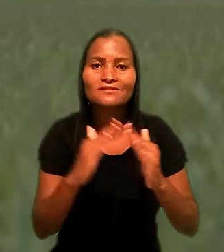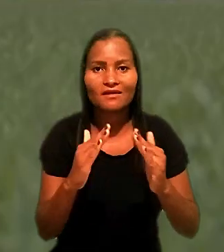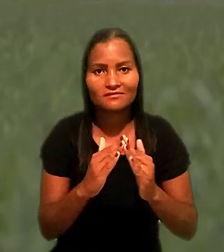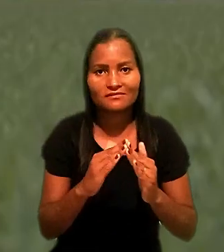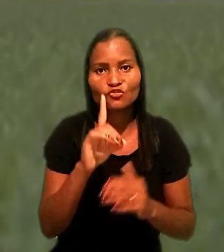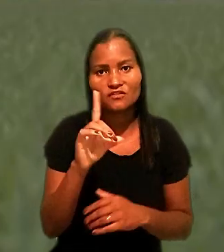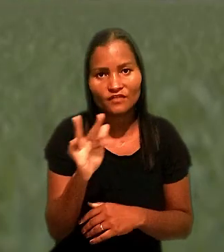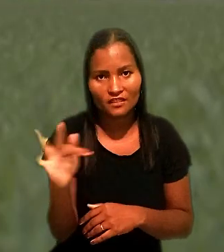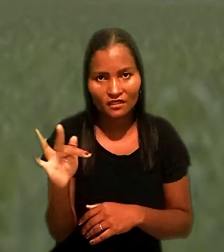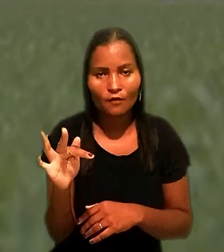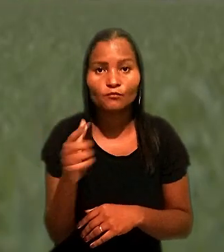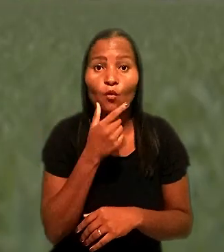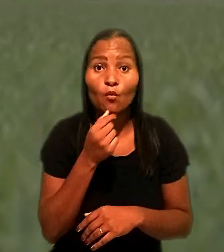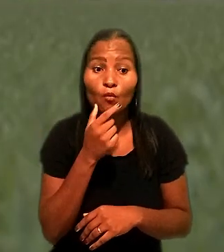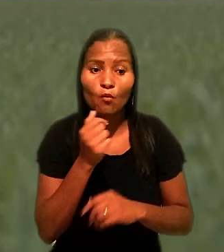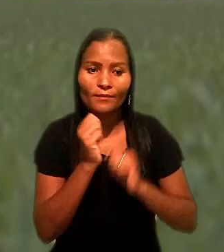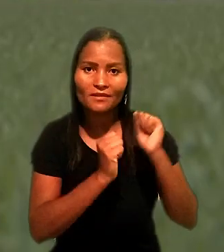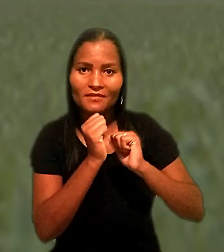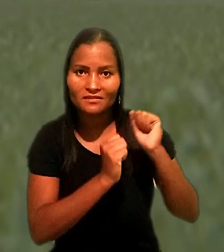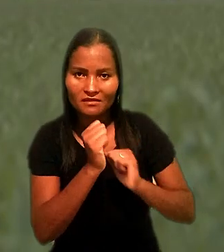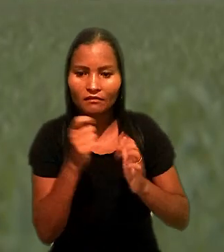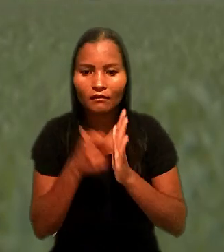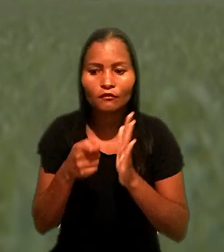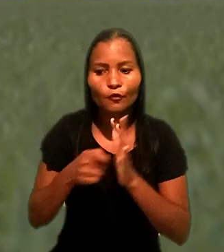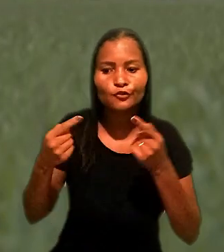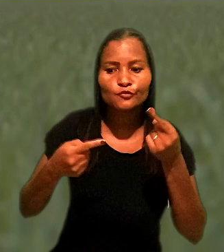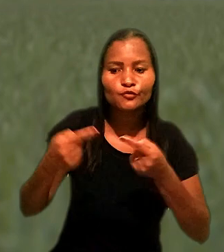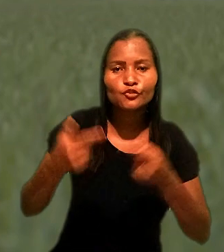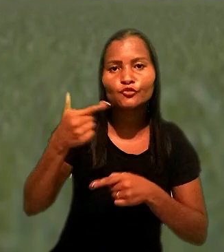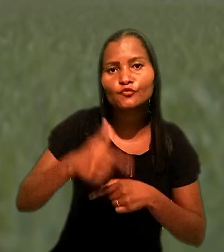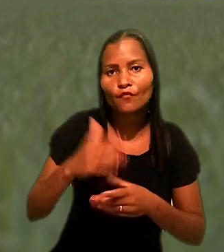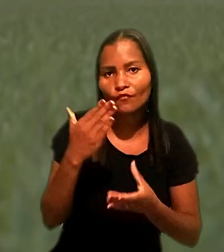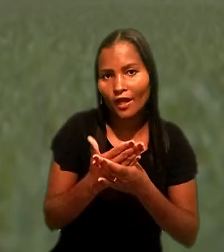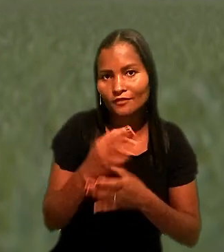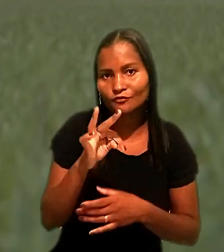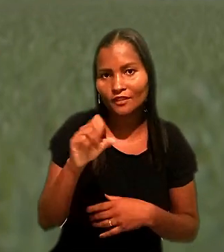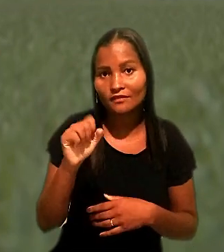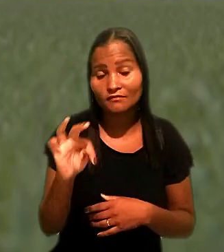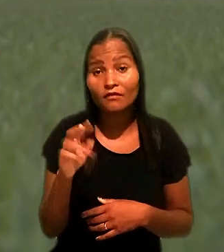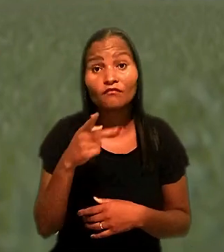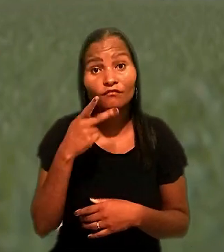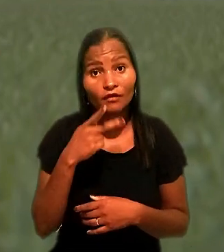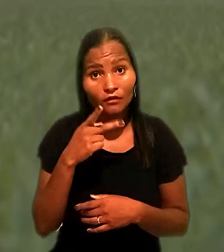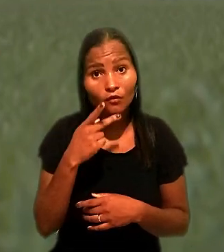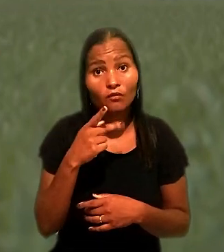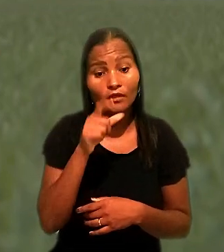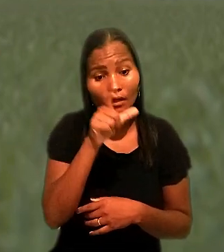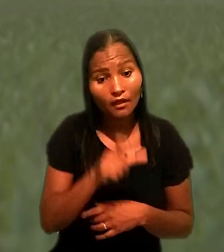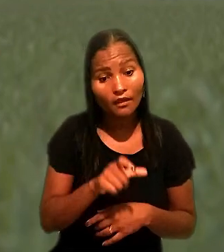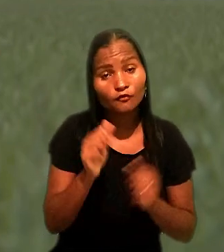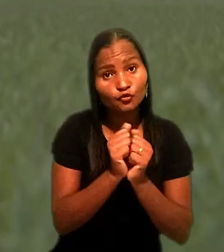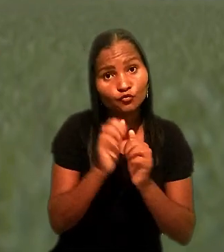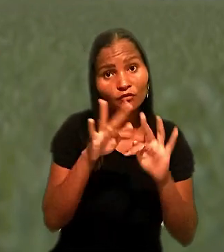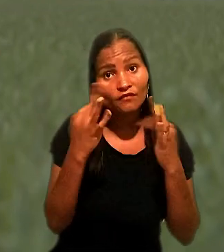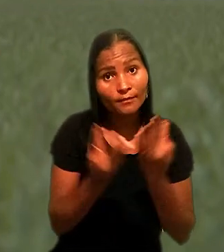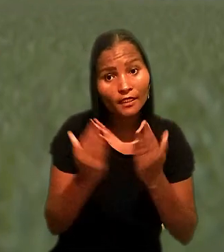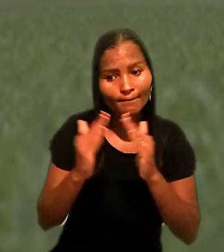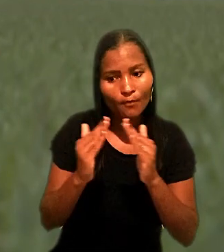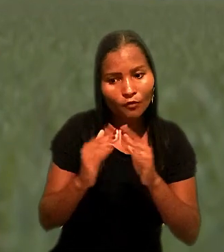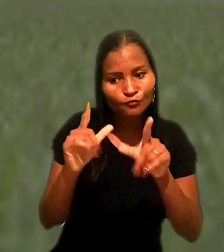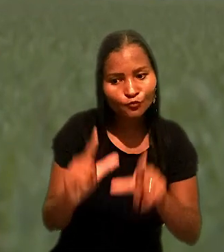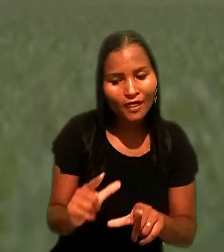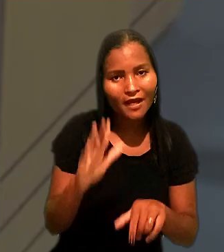O empresário tentou rediscutir o caso no TST. Reafirmou que ele e a família moram há cerca de 34 anos no imóvel penhorado.